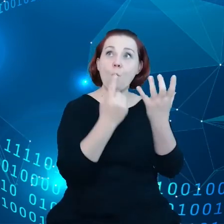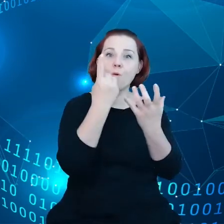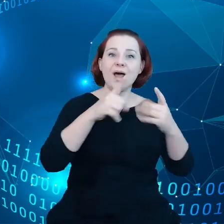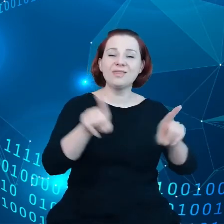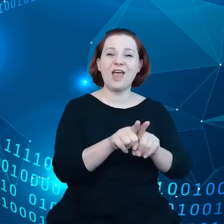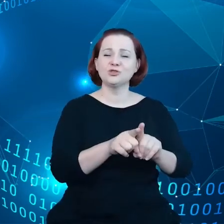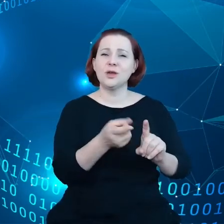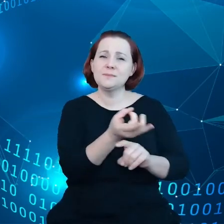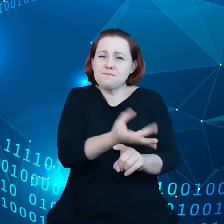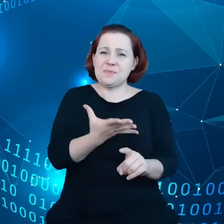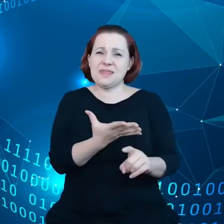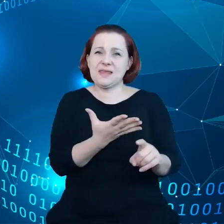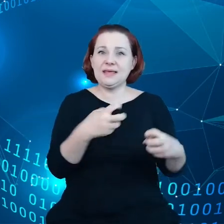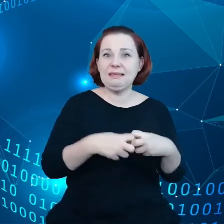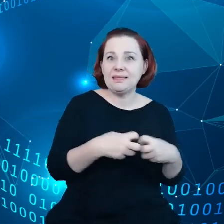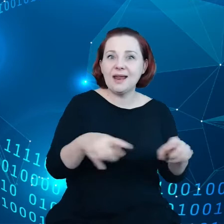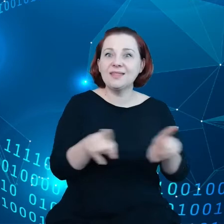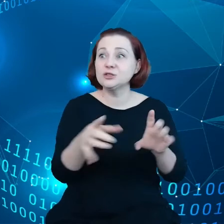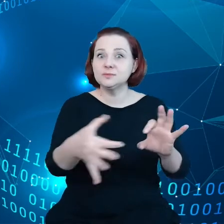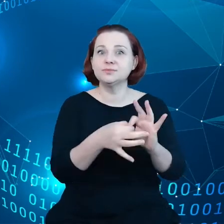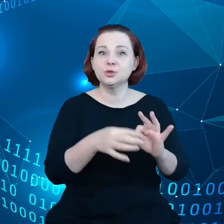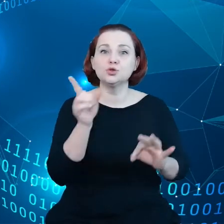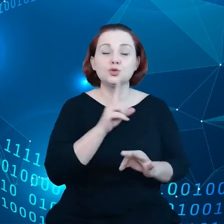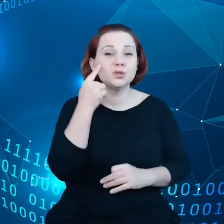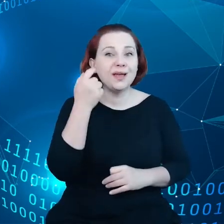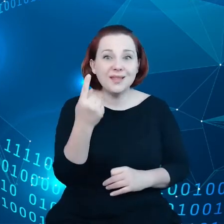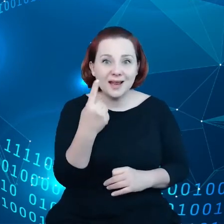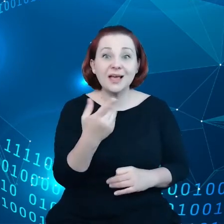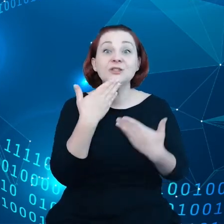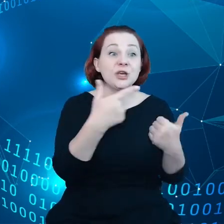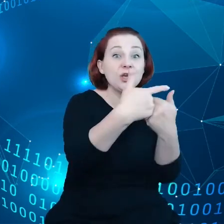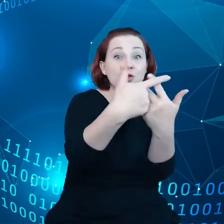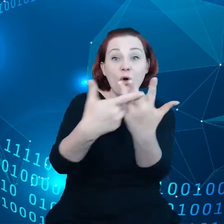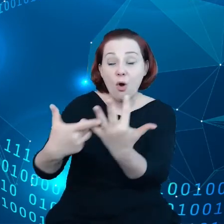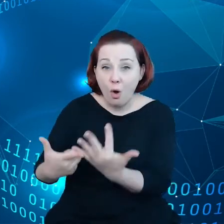inteligencją, to wszystko daje nam możliwości, aby sprostać